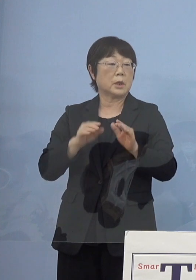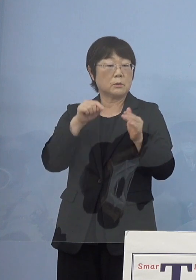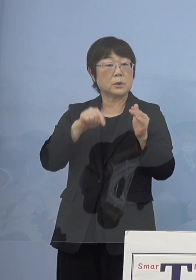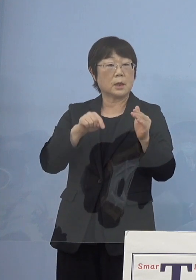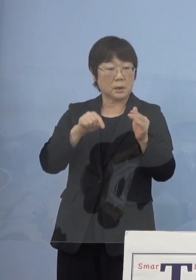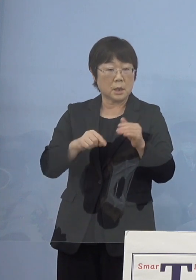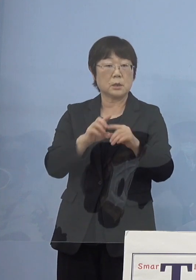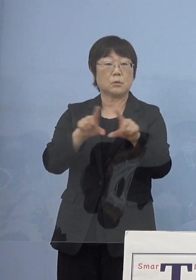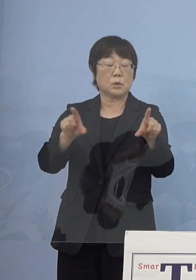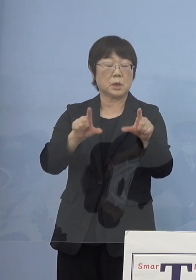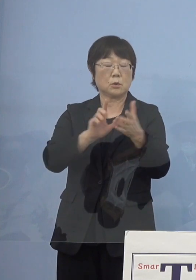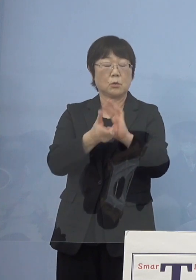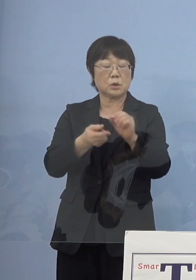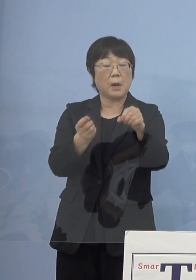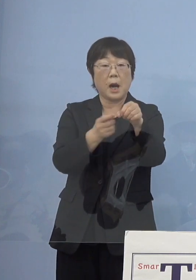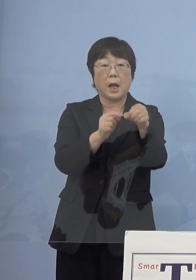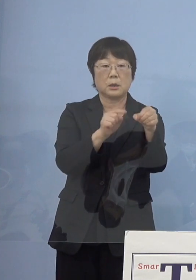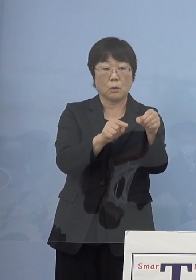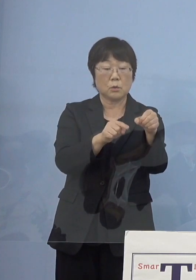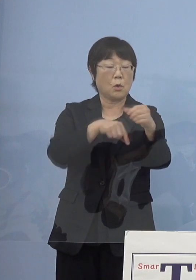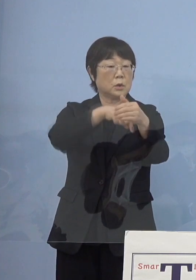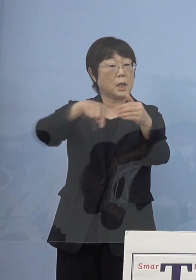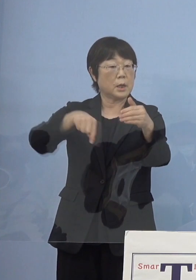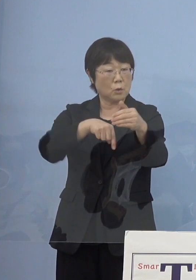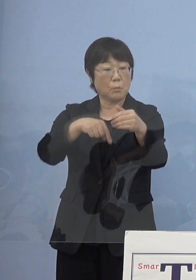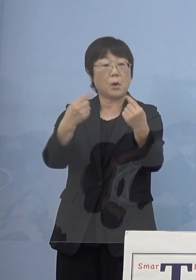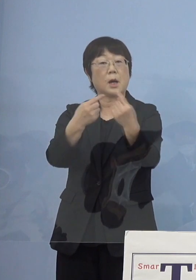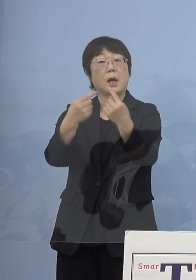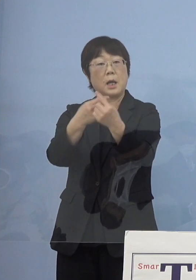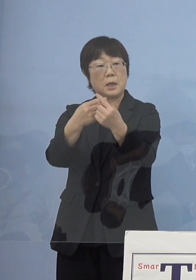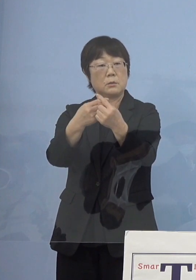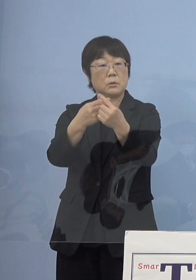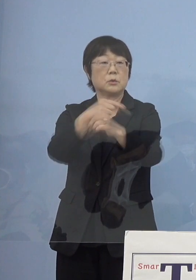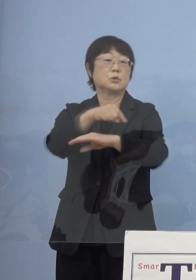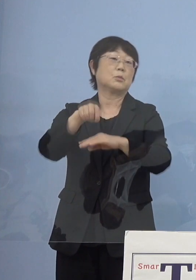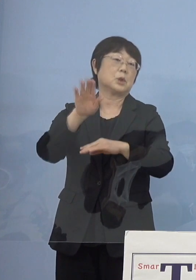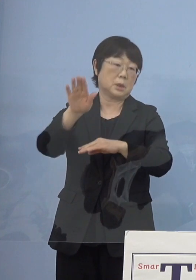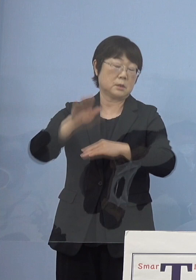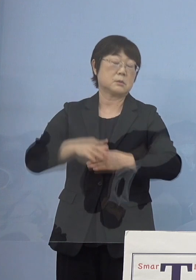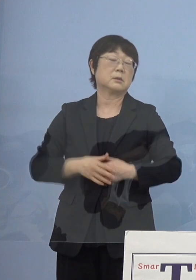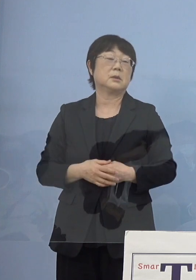当然「とくしまアラート」 この内容を変えていくということになっていきます